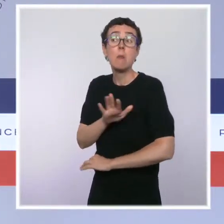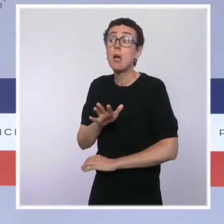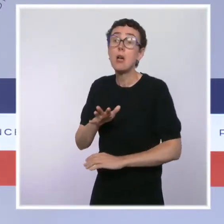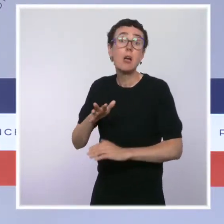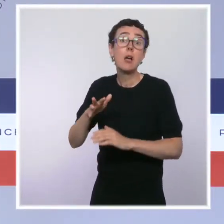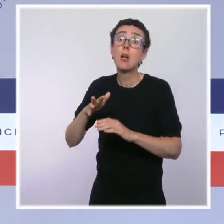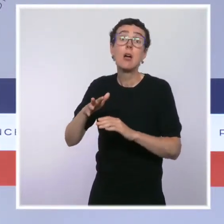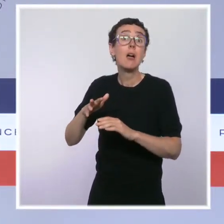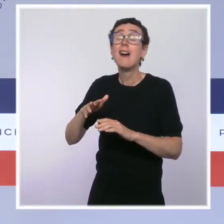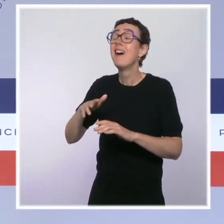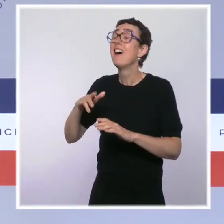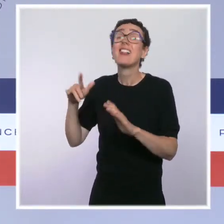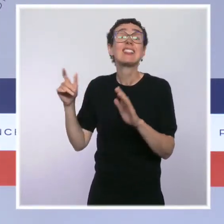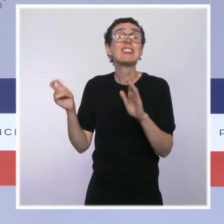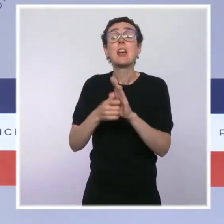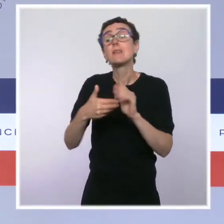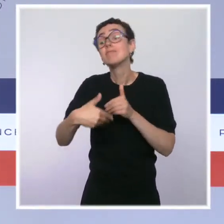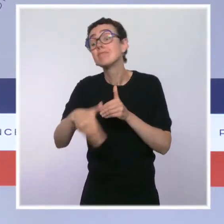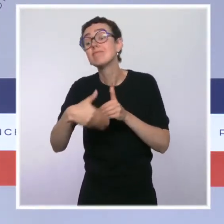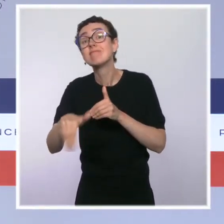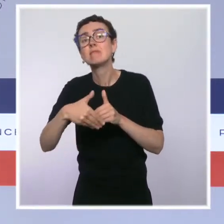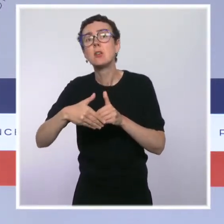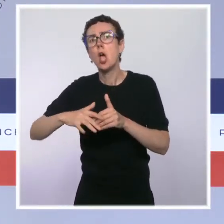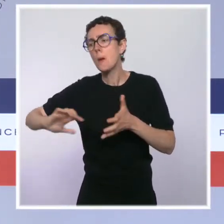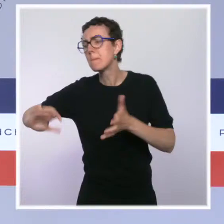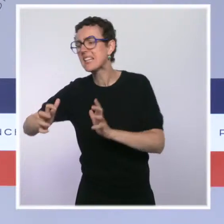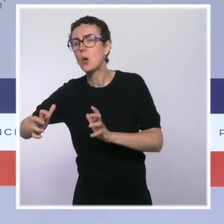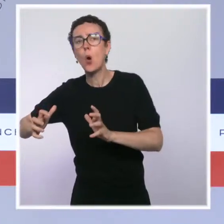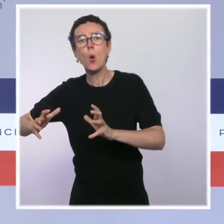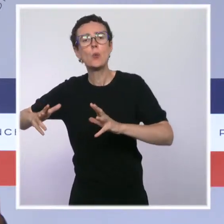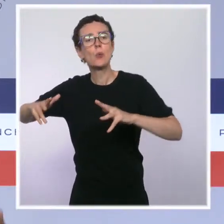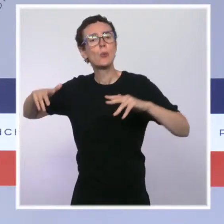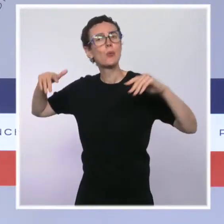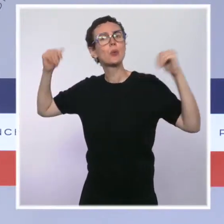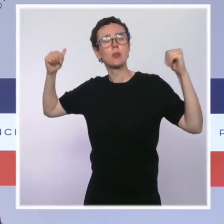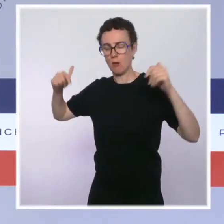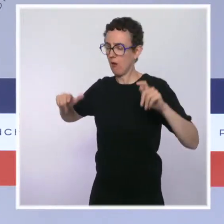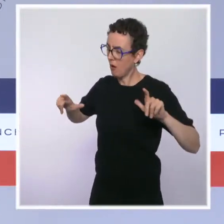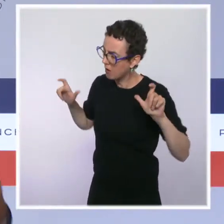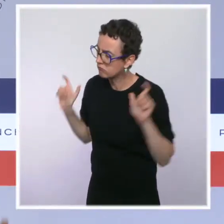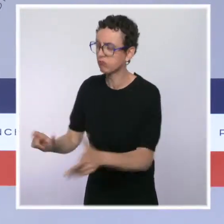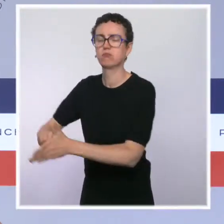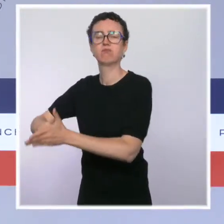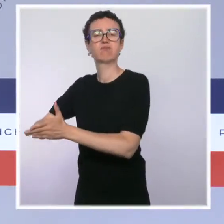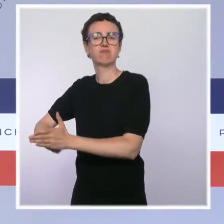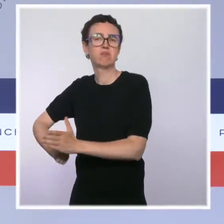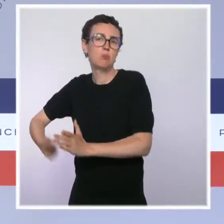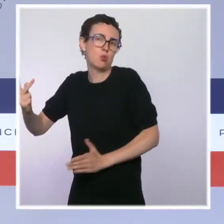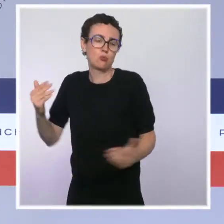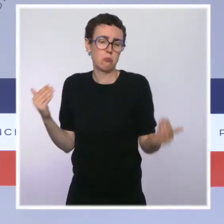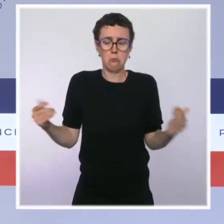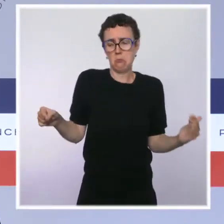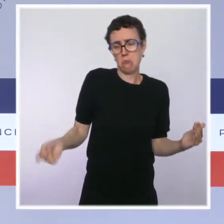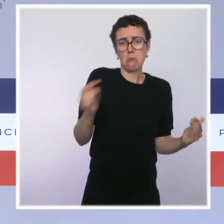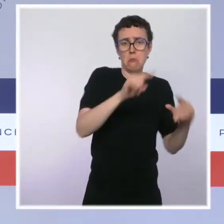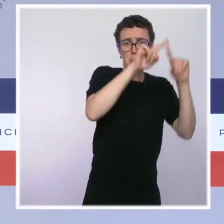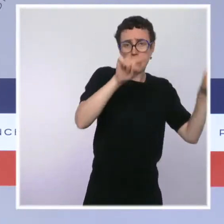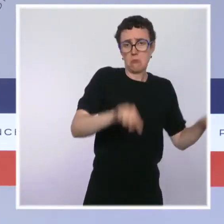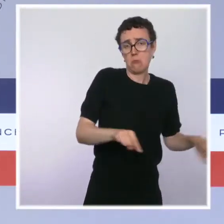l'autre côté de la vague, évidemment cette règle s'appliquera avec la même fermeté dans ces hôpitaux, dans ces territoires que dans le reste de notre pays.